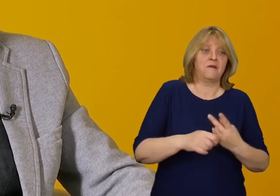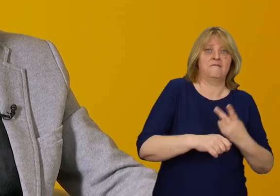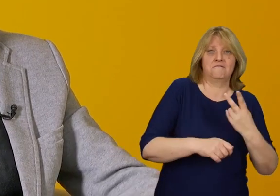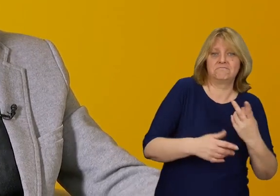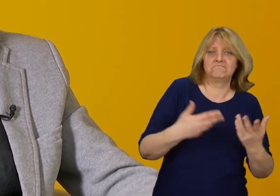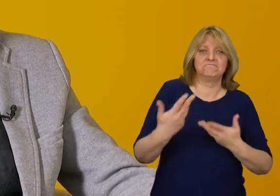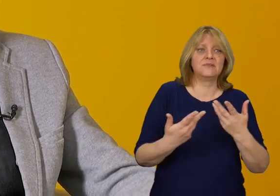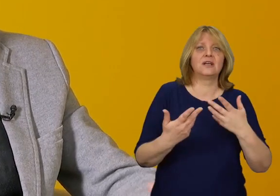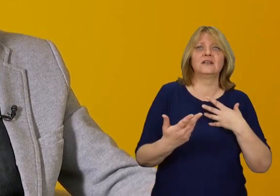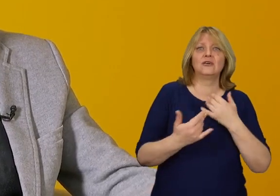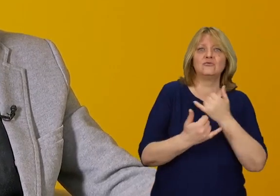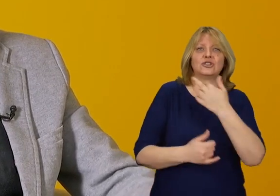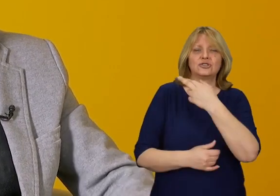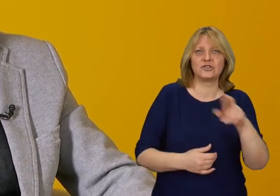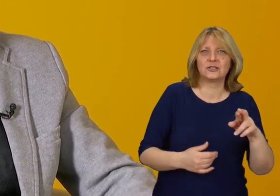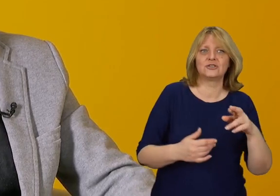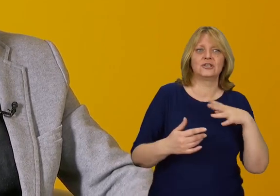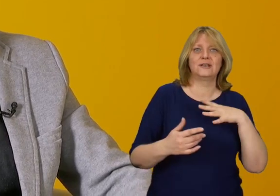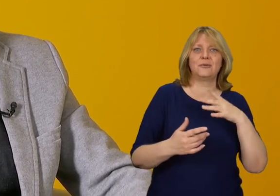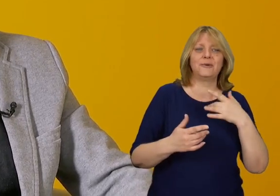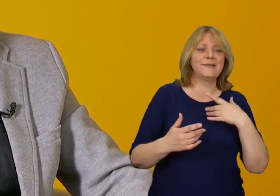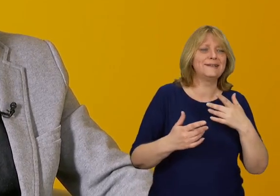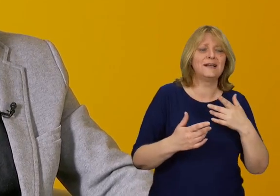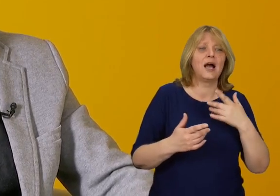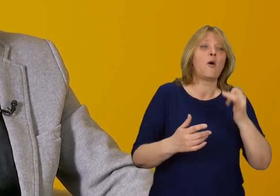oraz wejścia w kontakt z przedmiotami, które projektujemy.